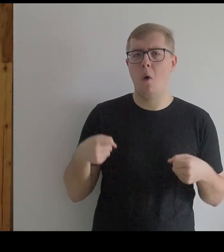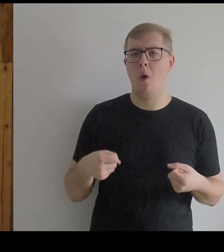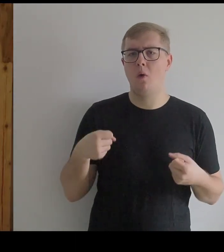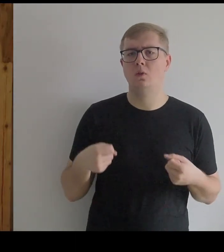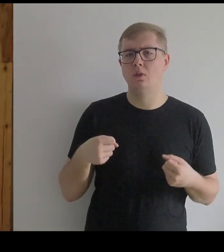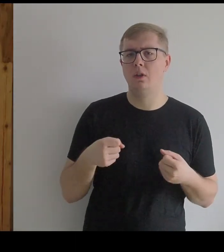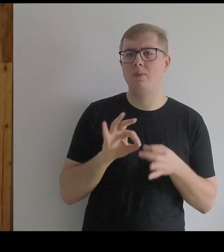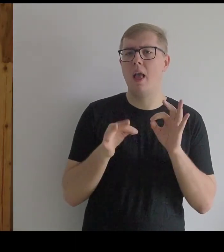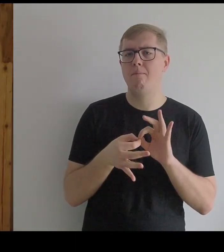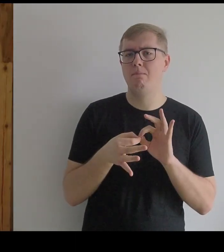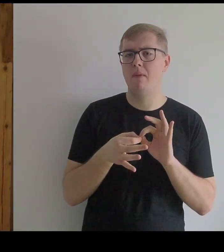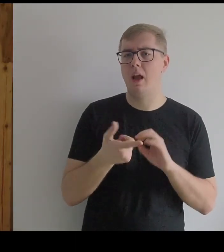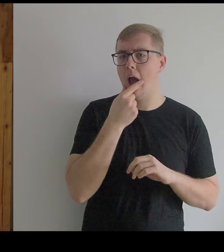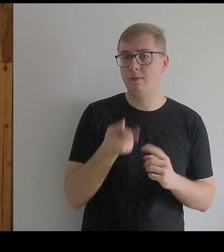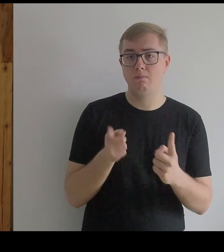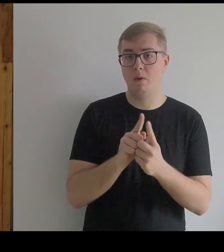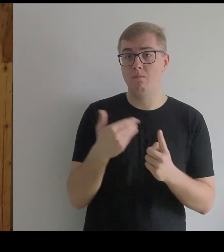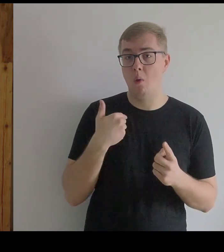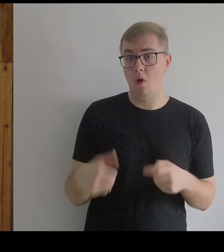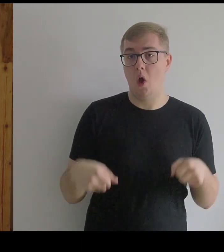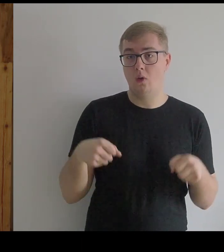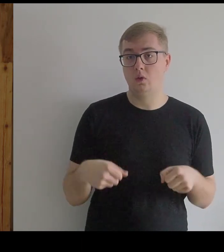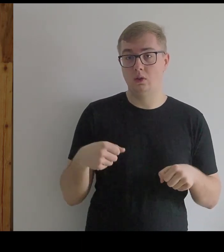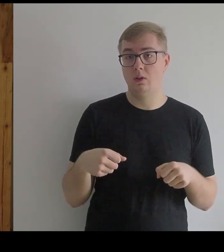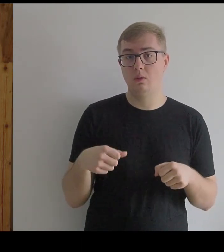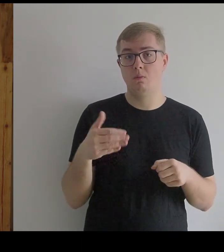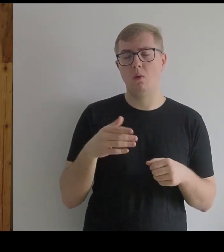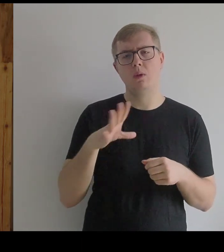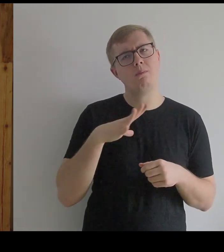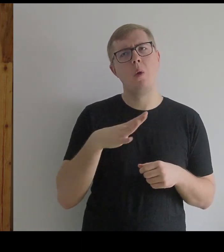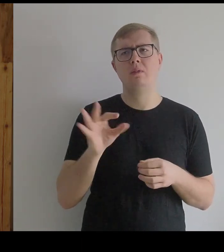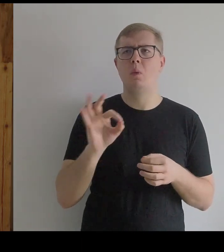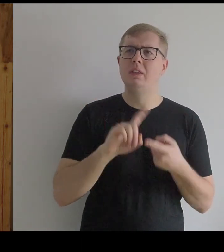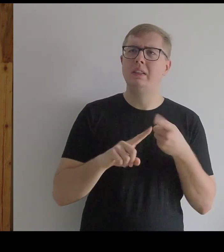Kantor też był w jakimś sensie badaczem, bo go interesowała również historia ubioru.